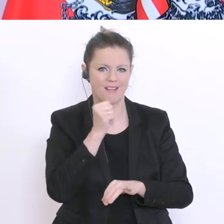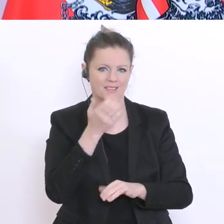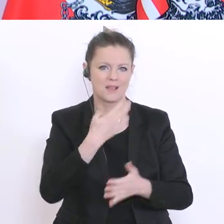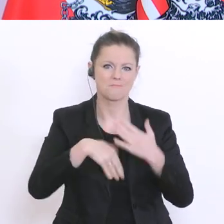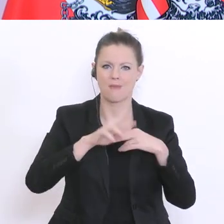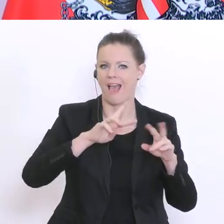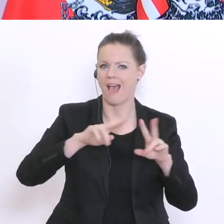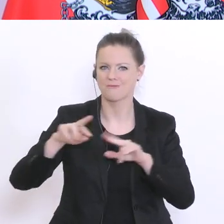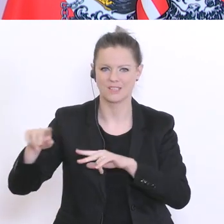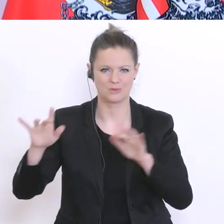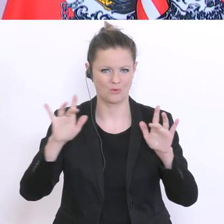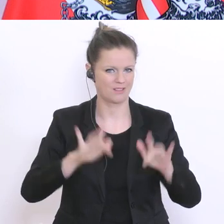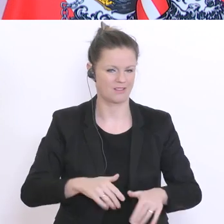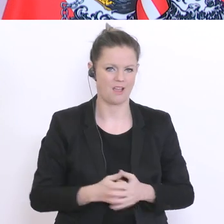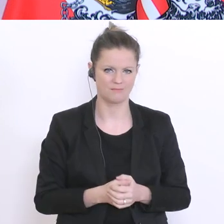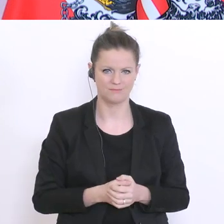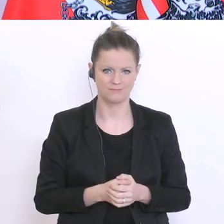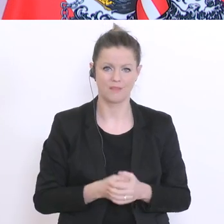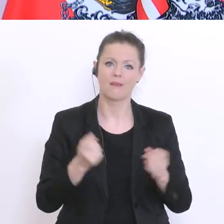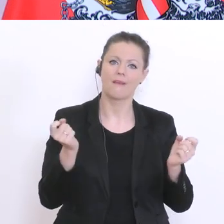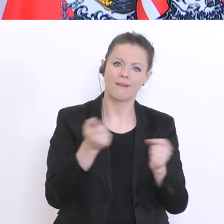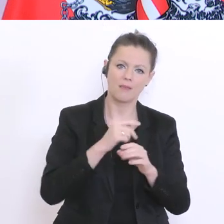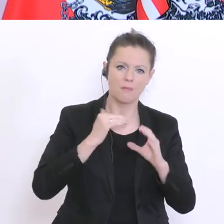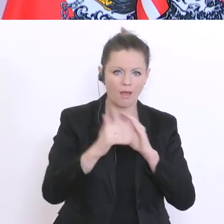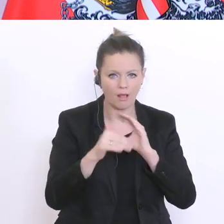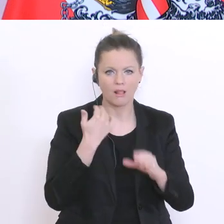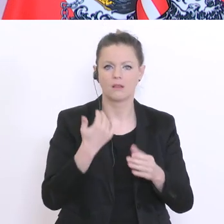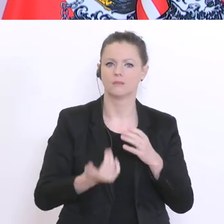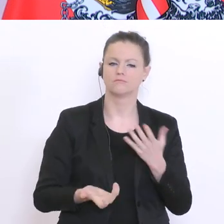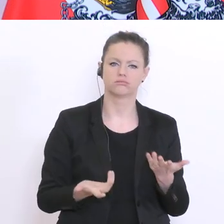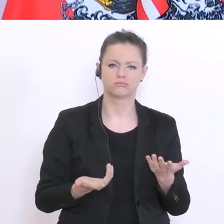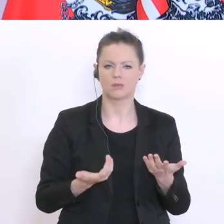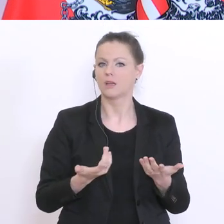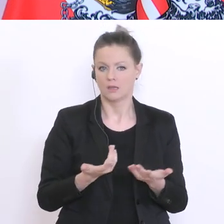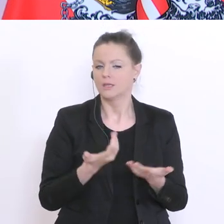nicht mehr der Kontakt über Mail`s hin und her schicken, soll dominant sein, sondern,